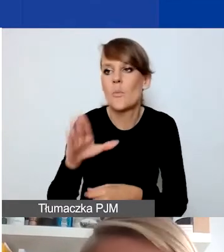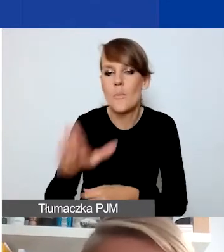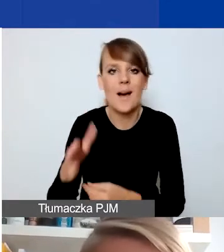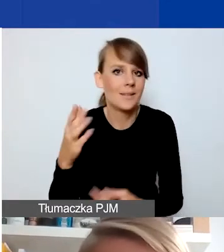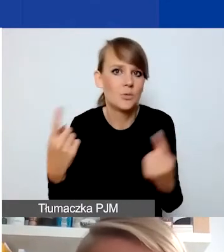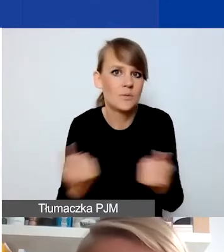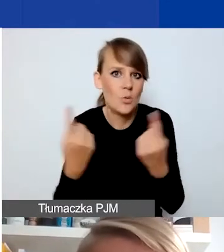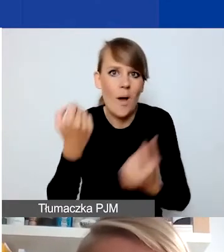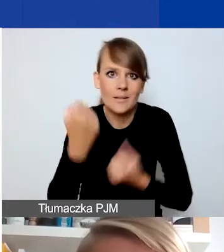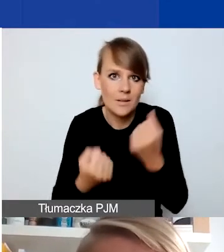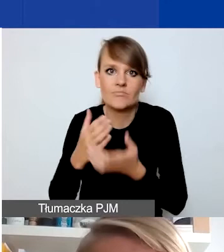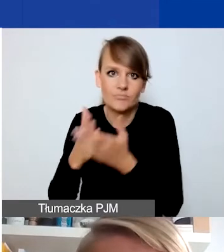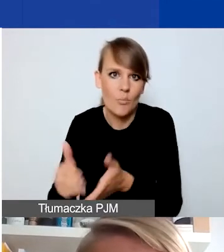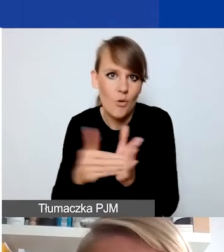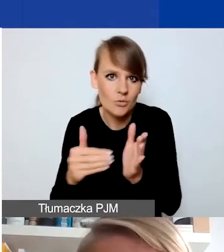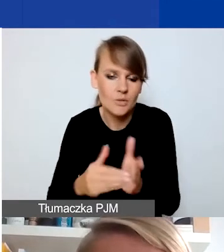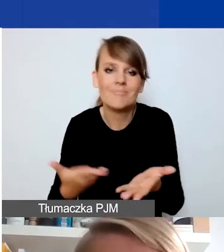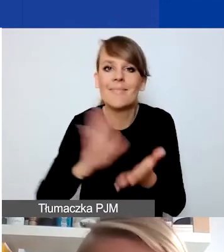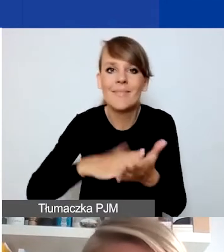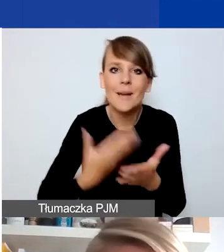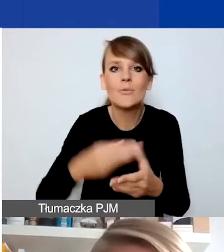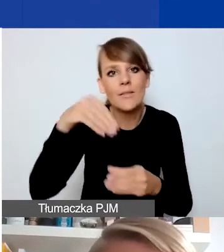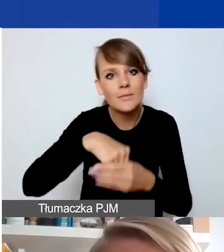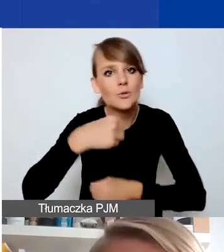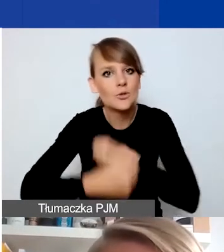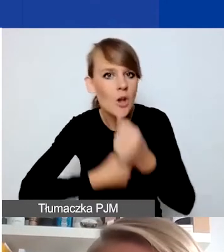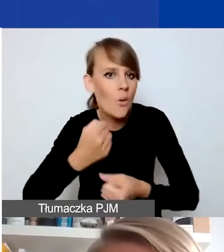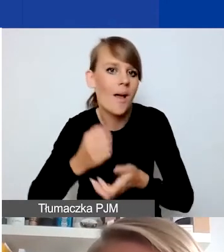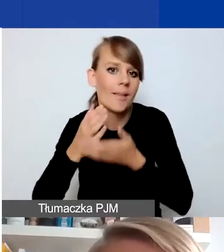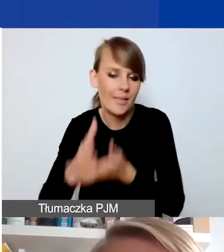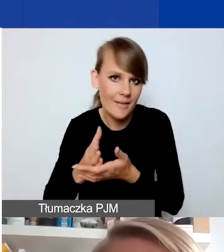to mogą być działania interwencyjne w naszym programie.